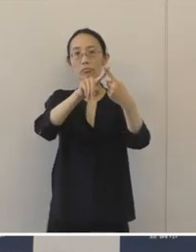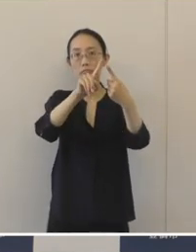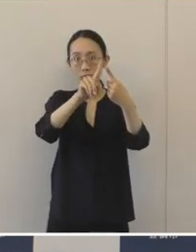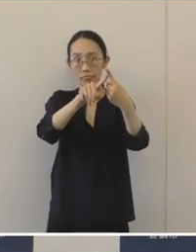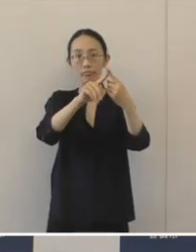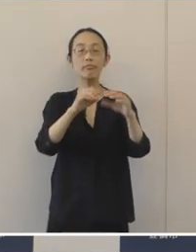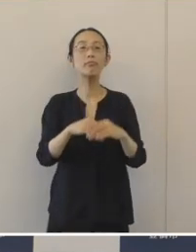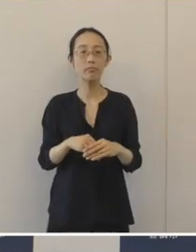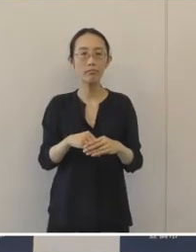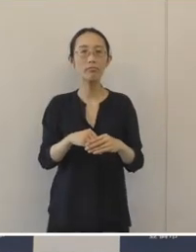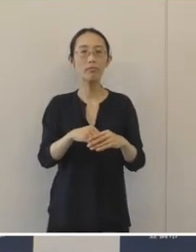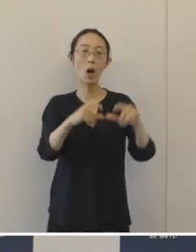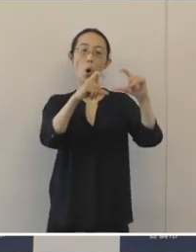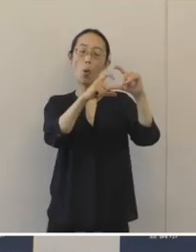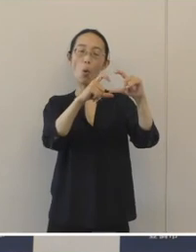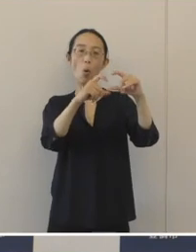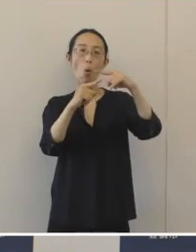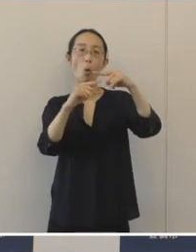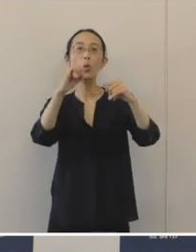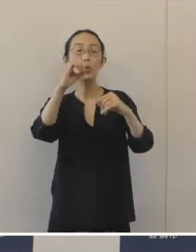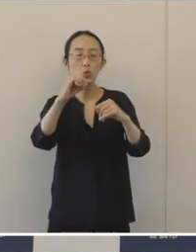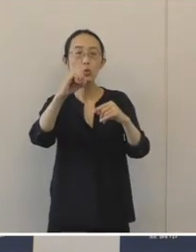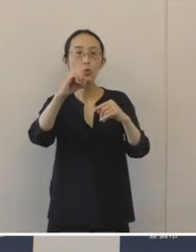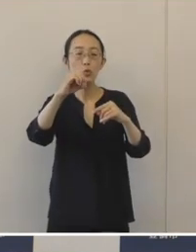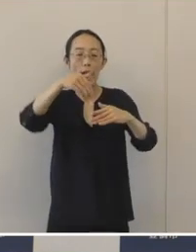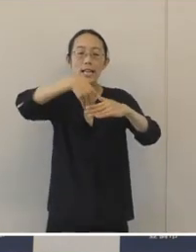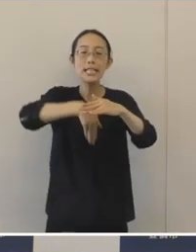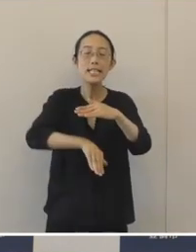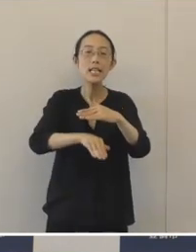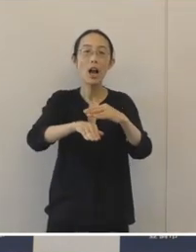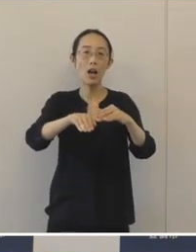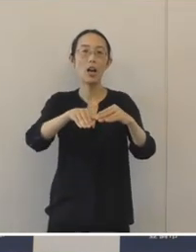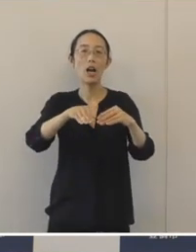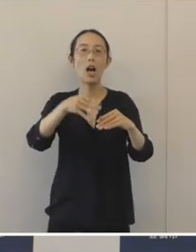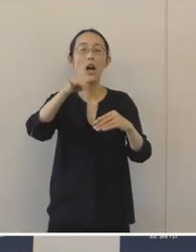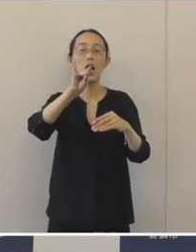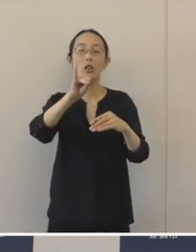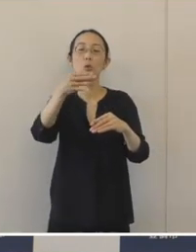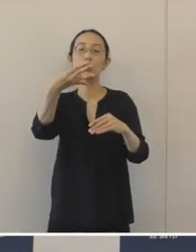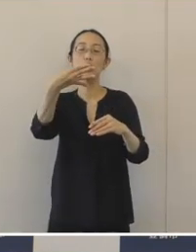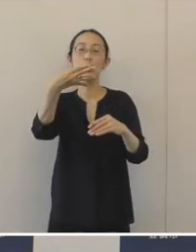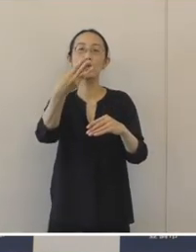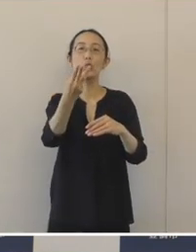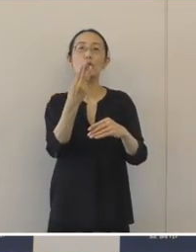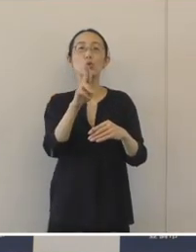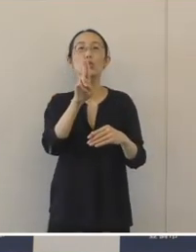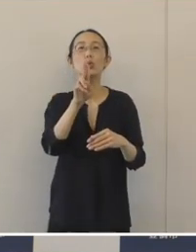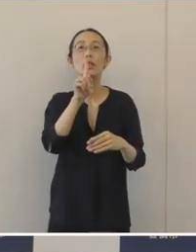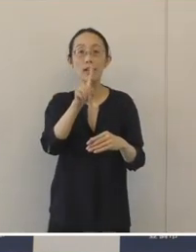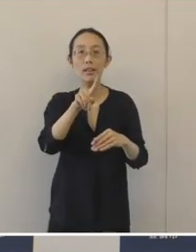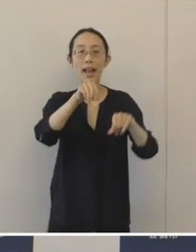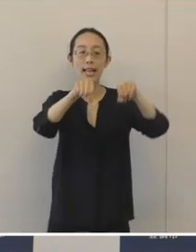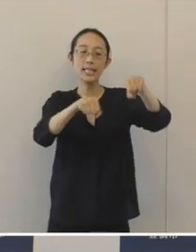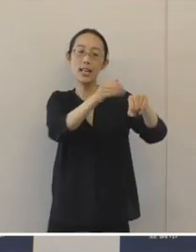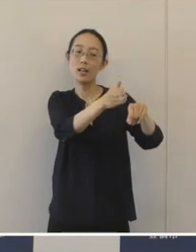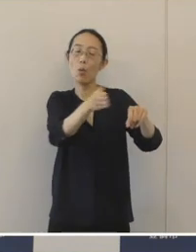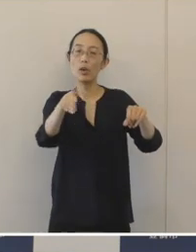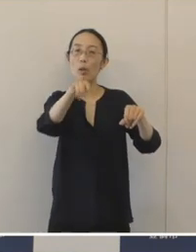「GO TO チカチュウ」の取り組みの一つでありまして 自転車置き場の愛称を